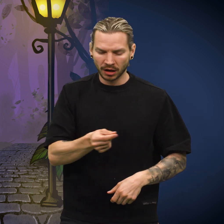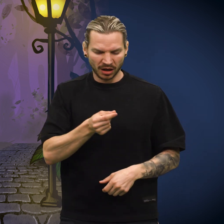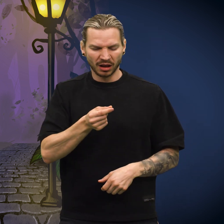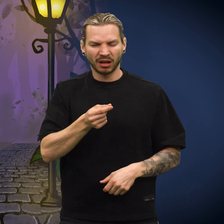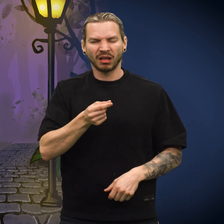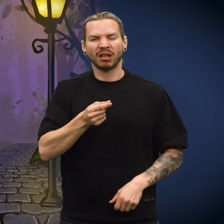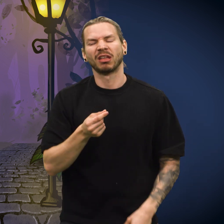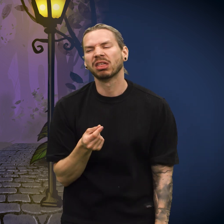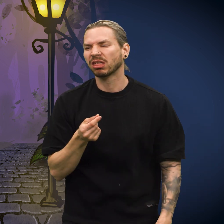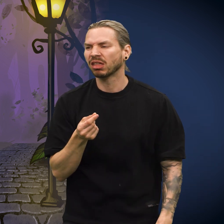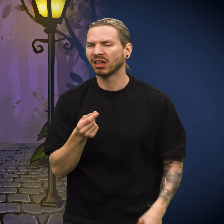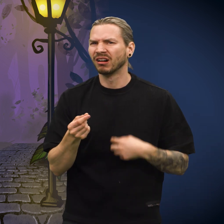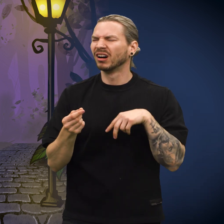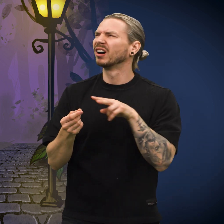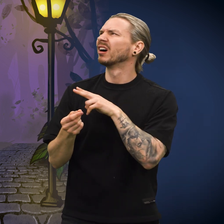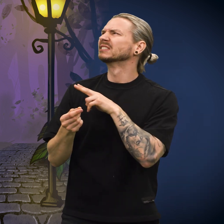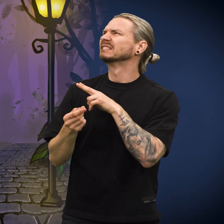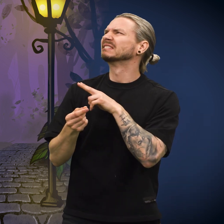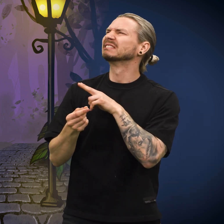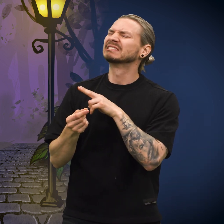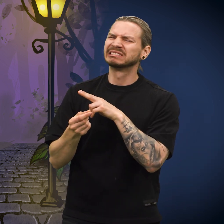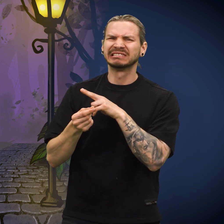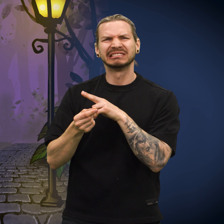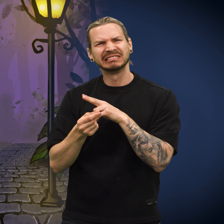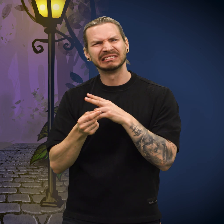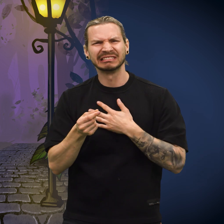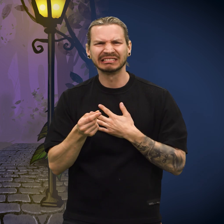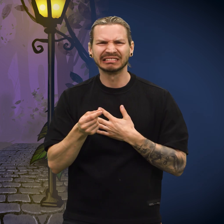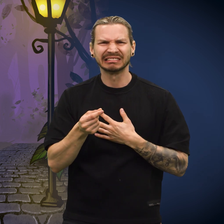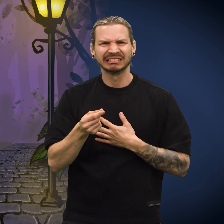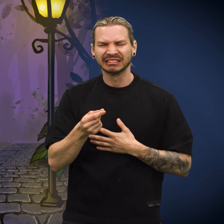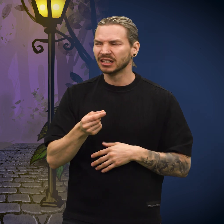«Jeg kunne se skuffelsen i ansiktet hennes og følte meg ille til mote», sa skillingen.